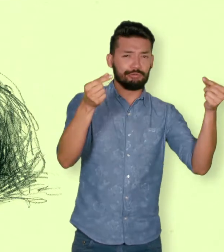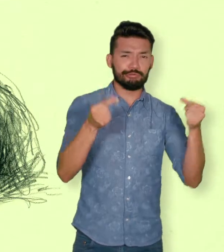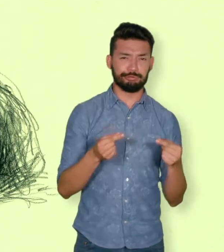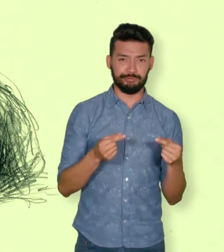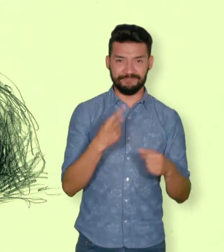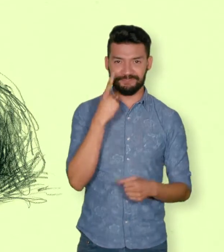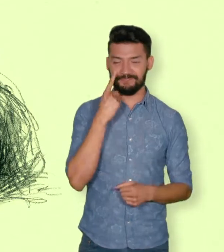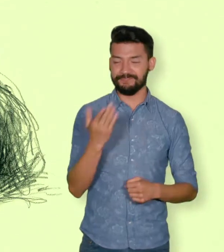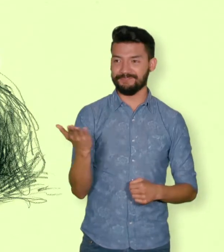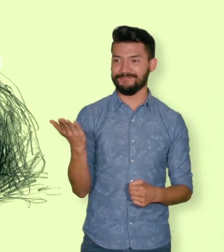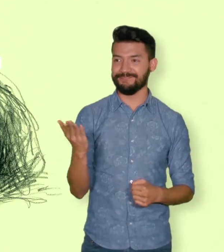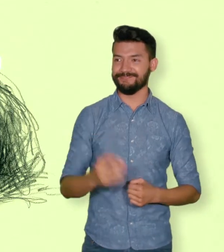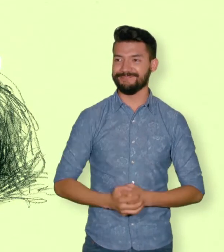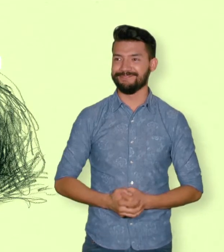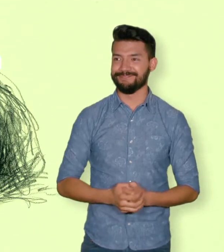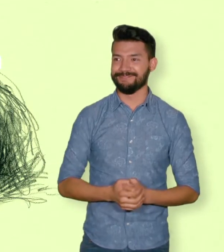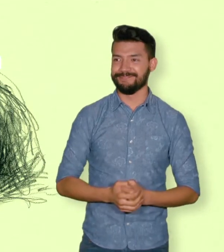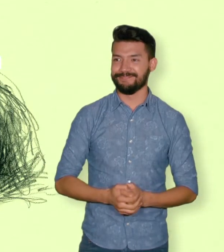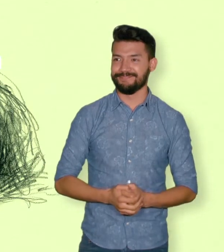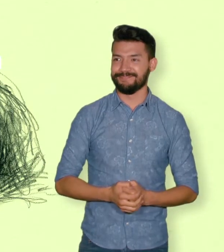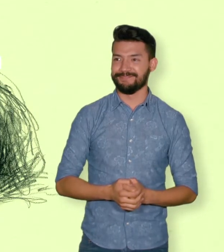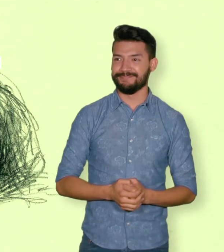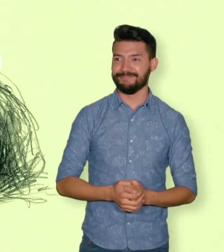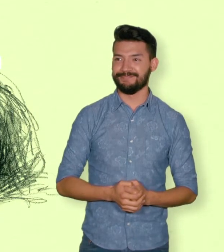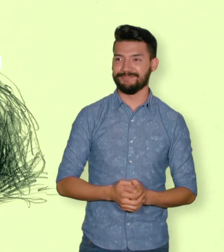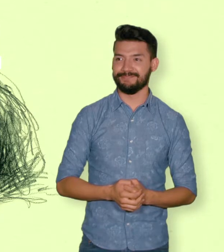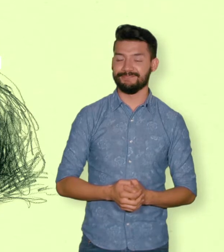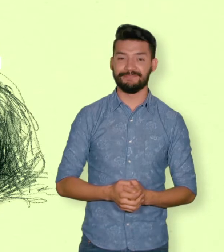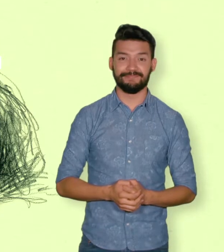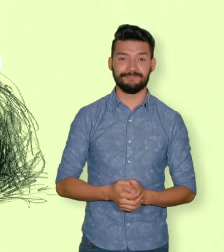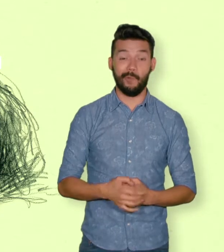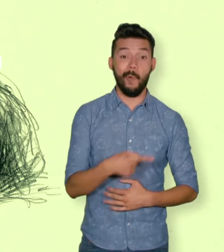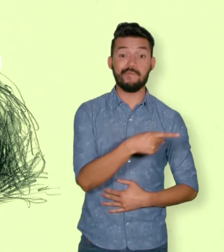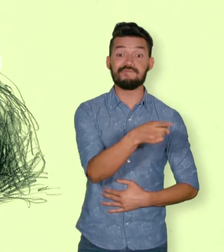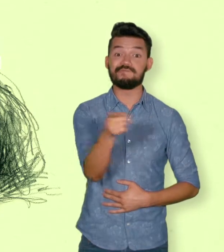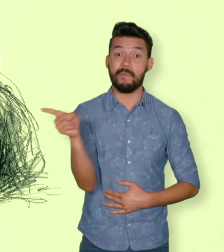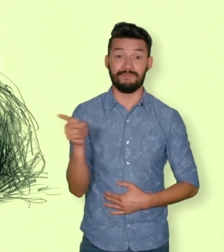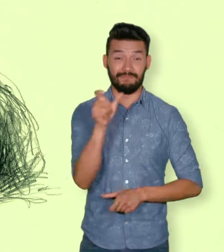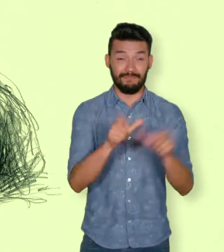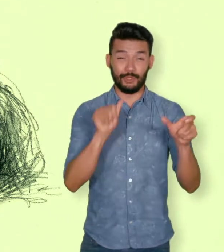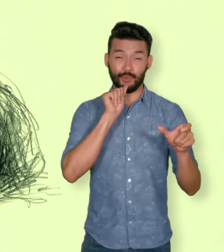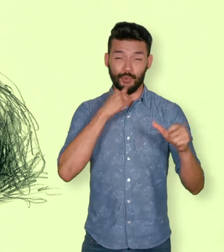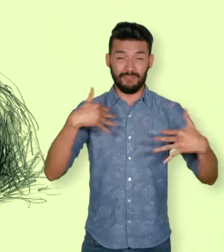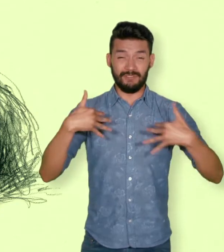6.421 niños, niñas y adolescentes reclutados por grupos armados